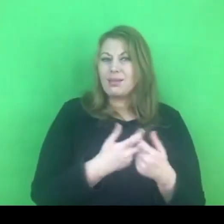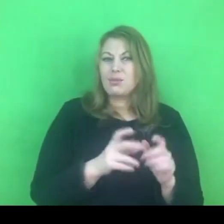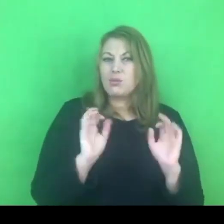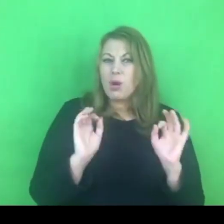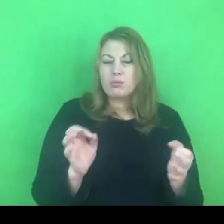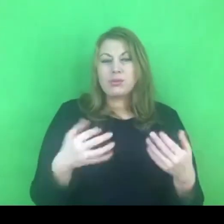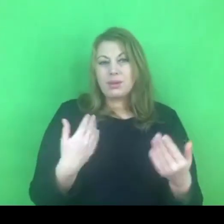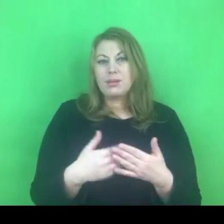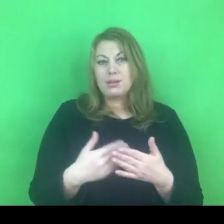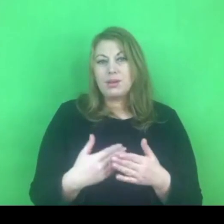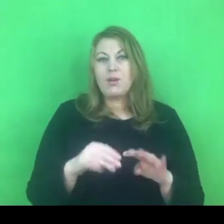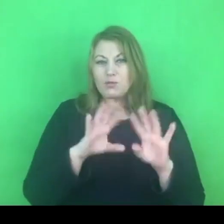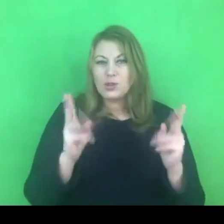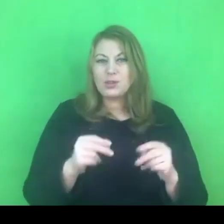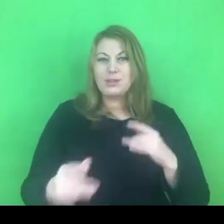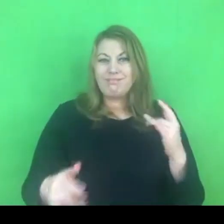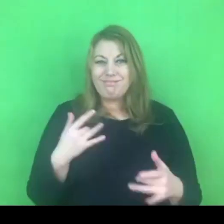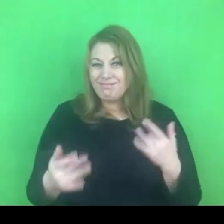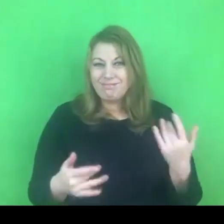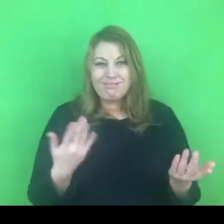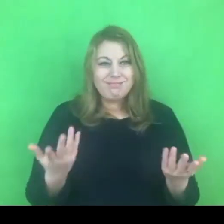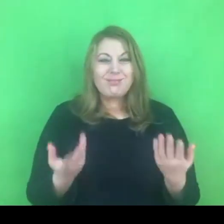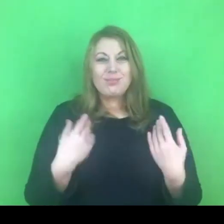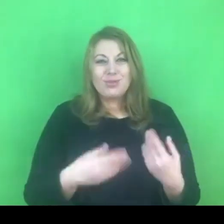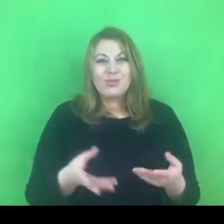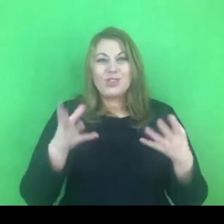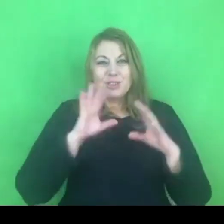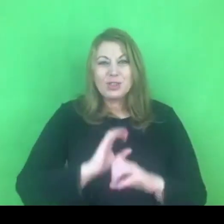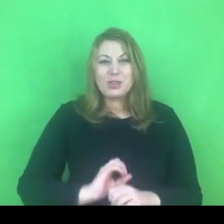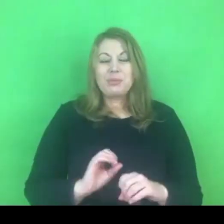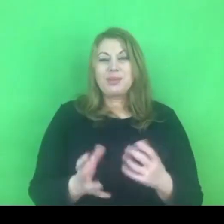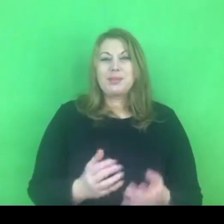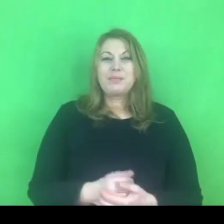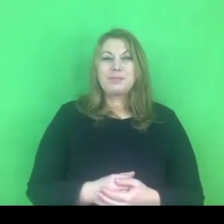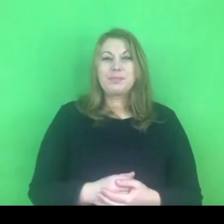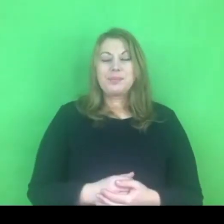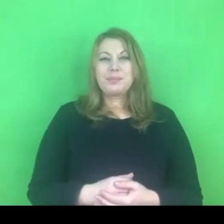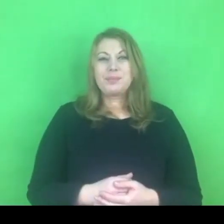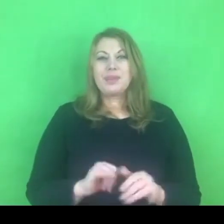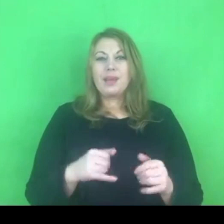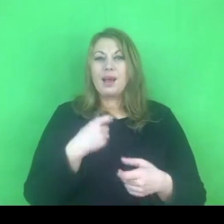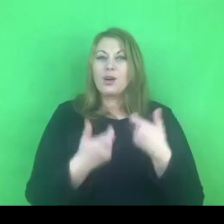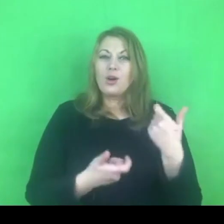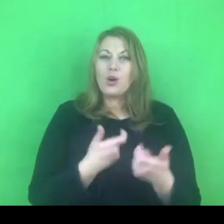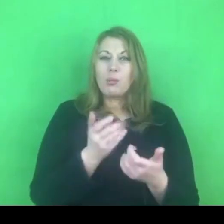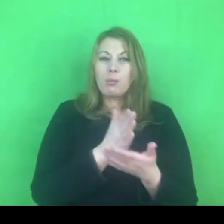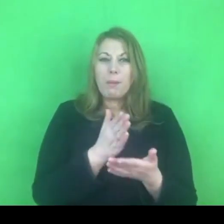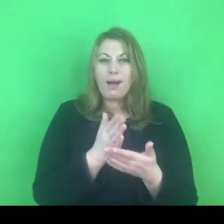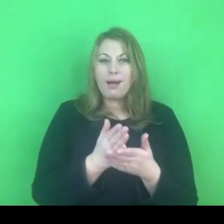I trochę sie spróbować zaprzyjaźnić z funkcją działania na odległość: